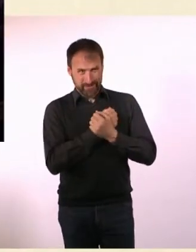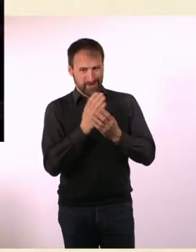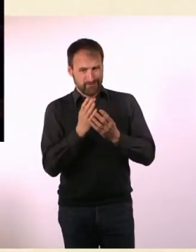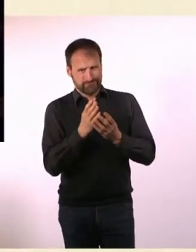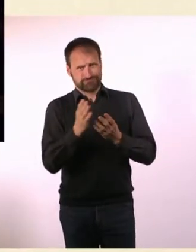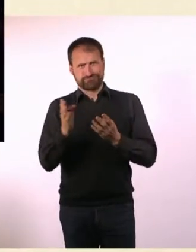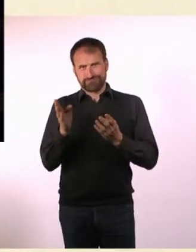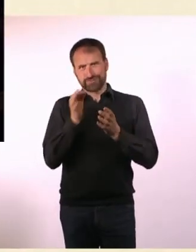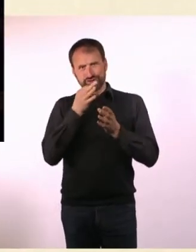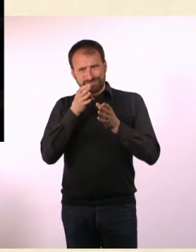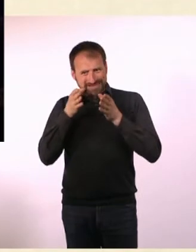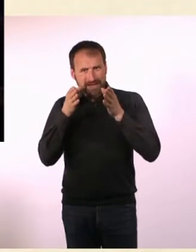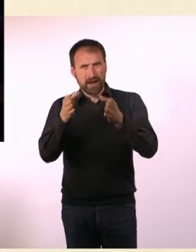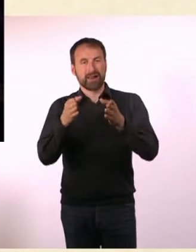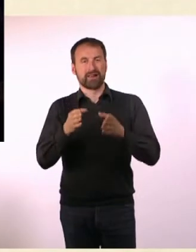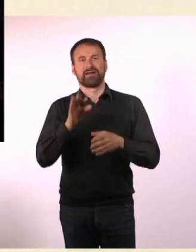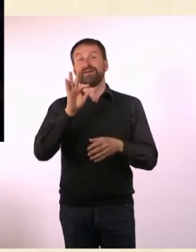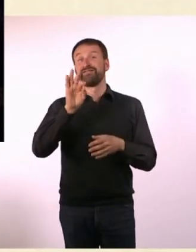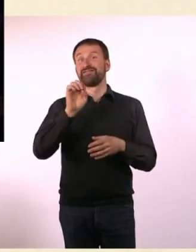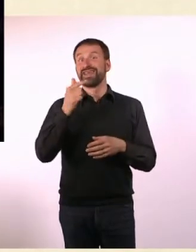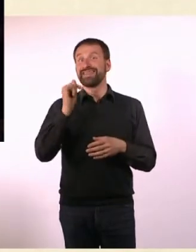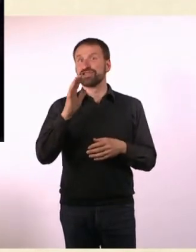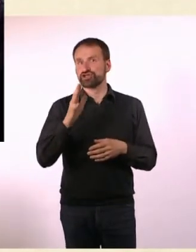Denn in der ersten Ausgabe geht es ja auch um BDSM.